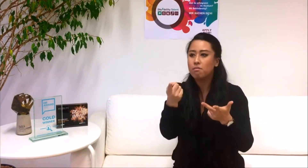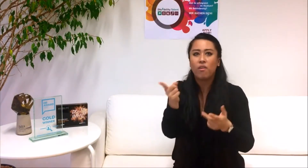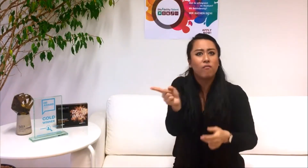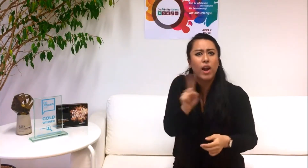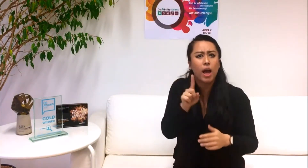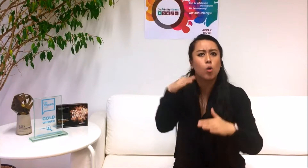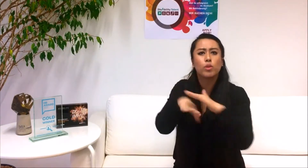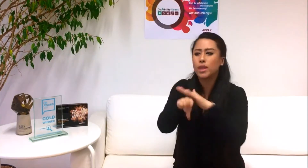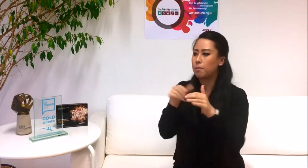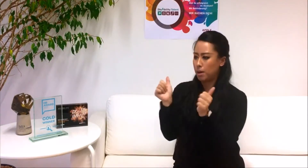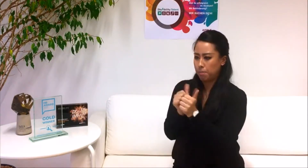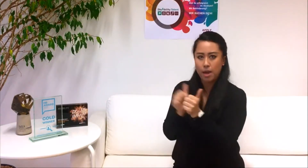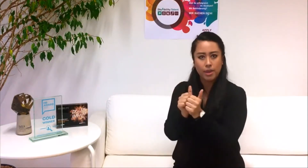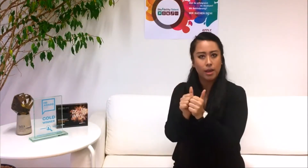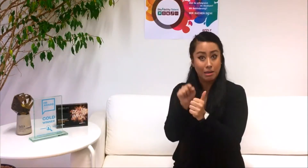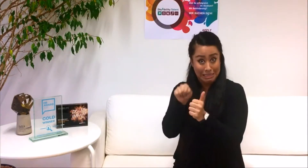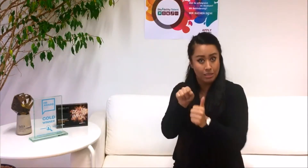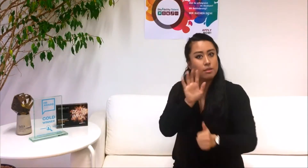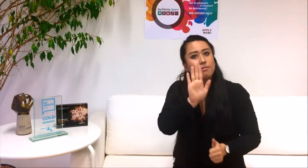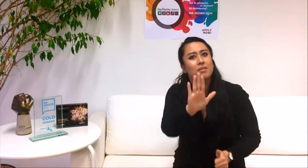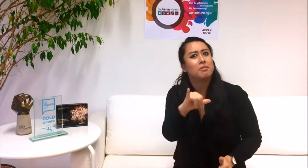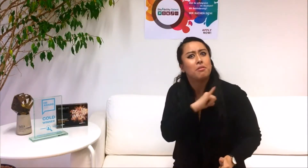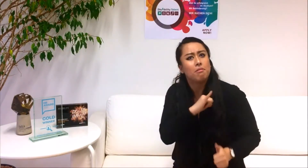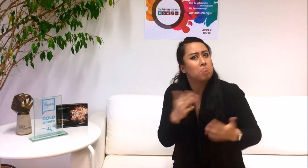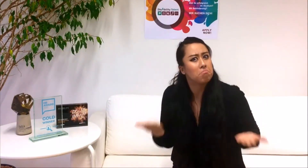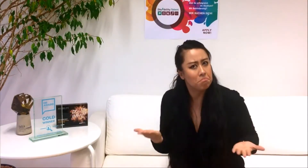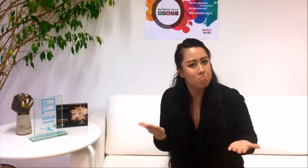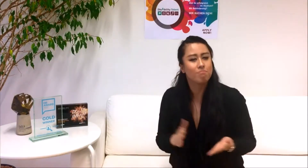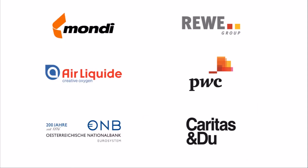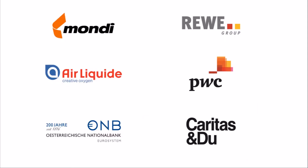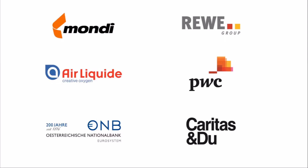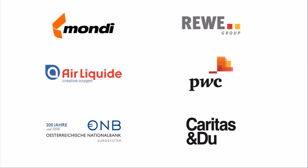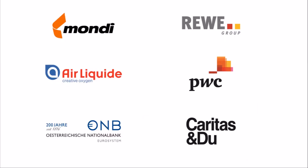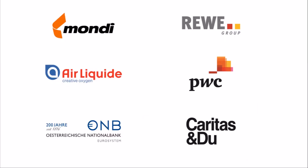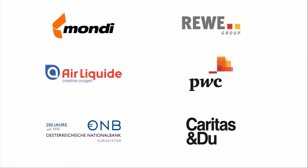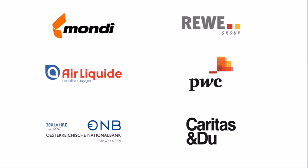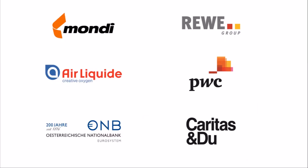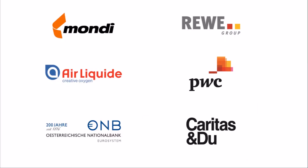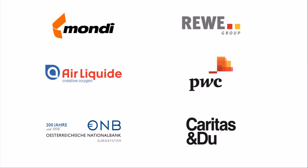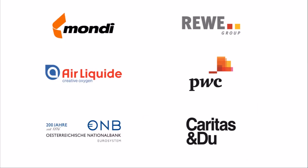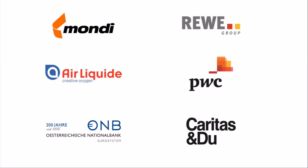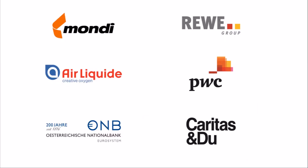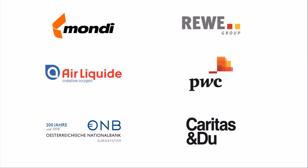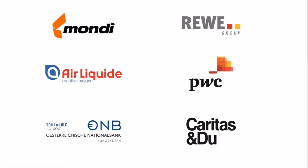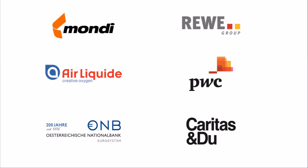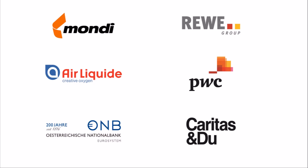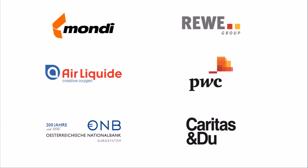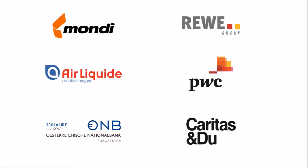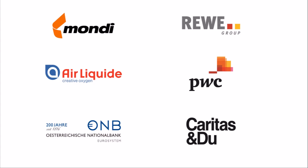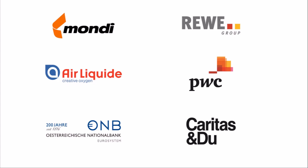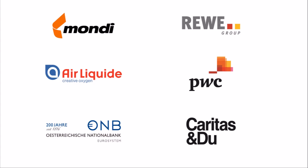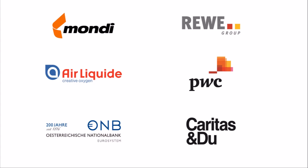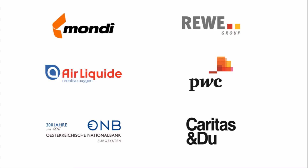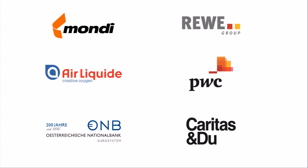3. Welche Partnerunternehmen interessieren dich besonders? Das sind die Partnerunternehmen 2018